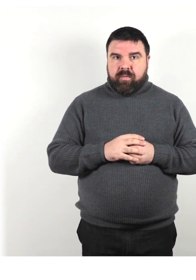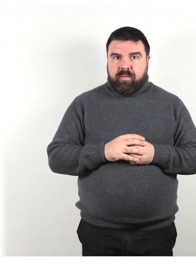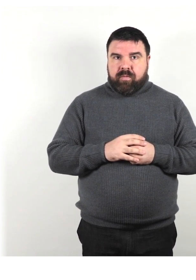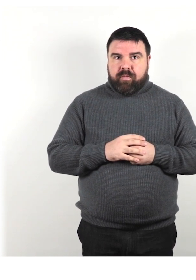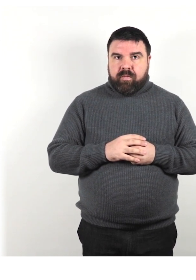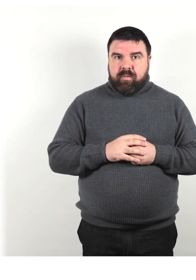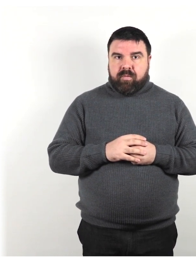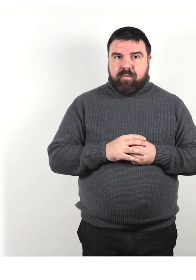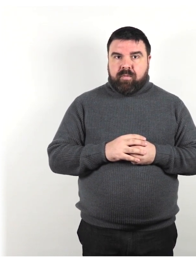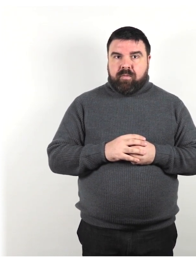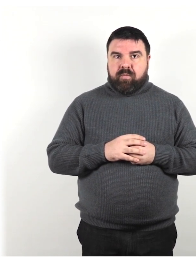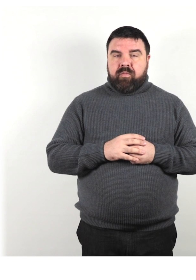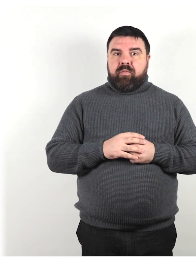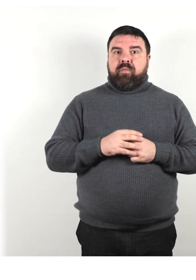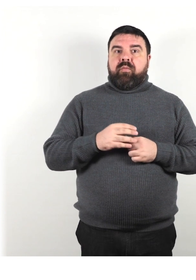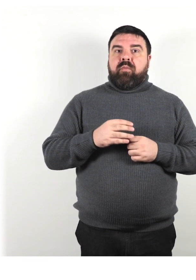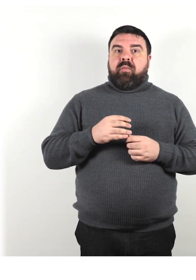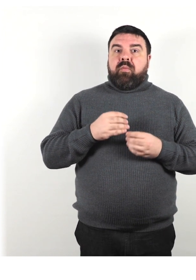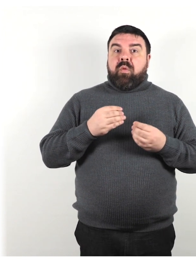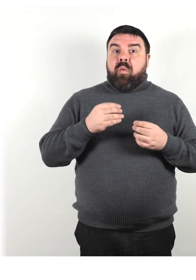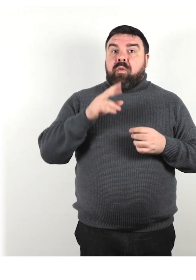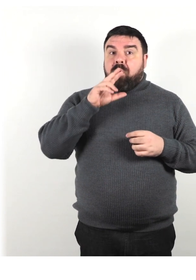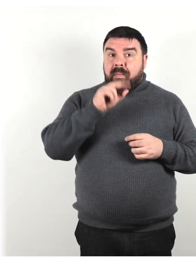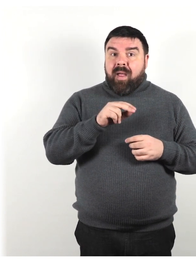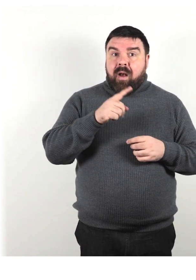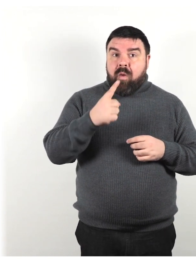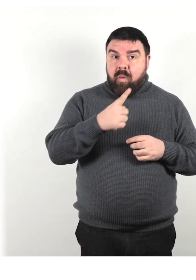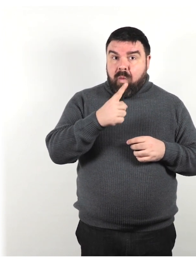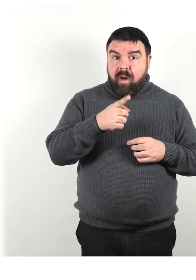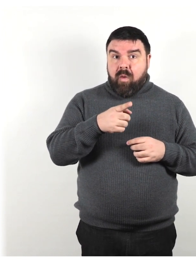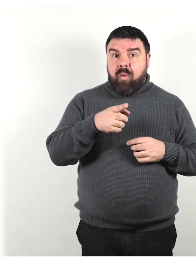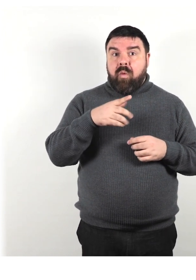Quando parli con qualcuno che ha un disturbo del linguaggio